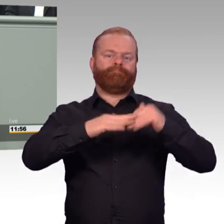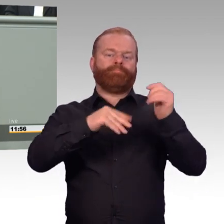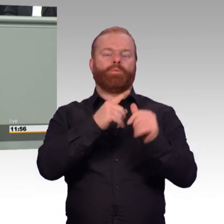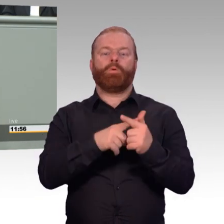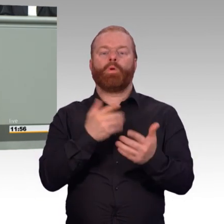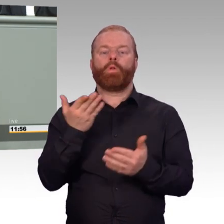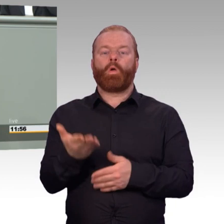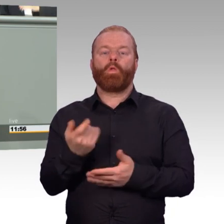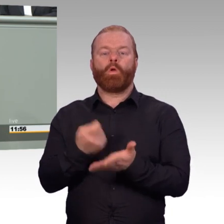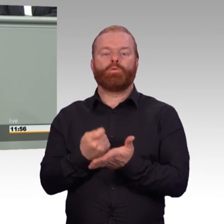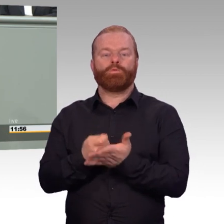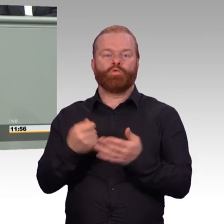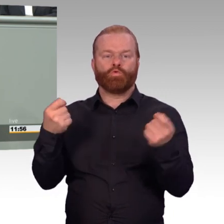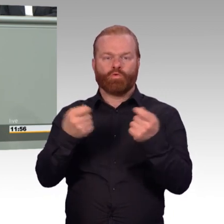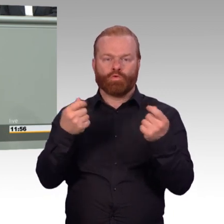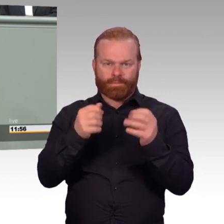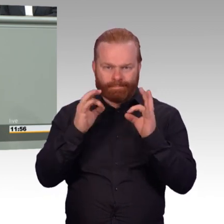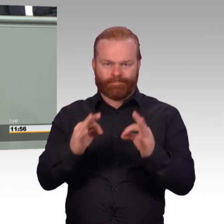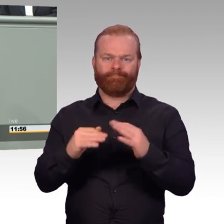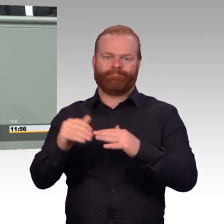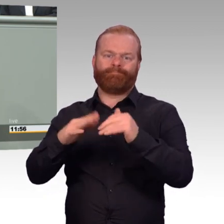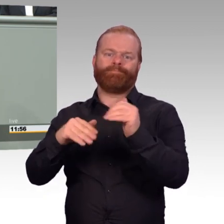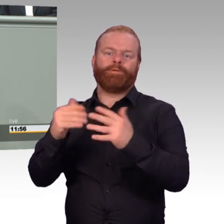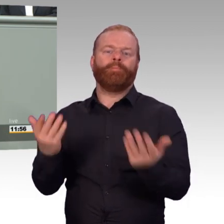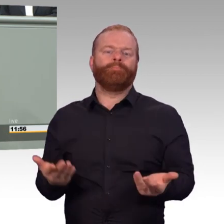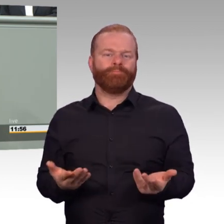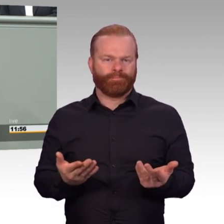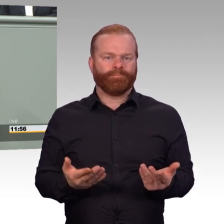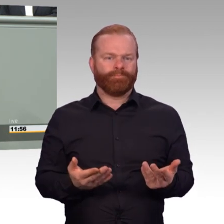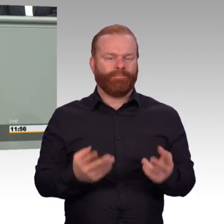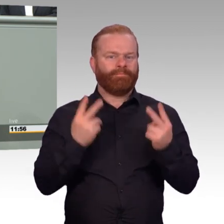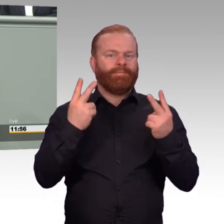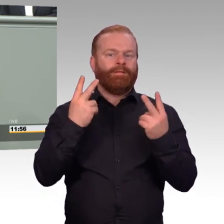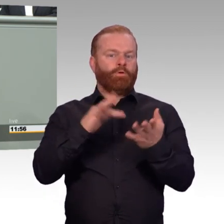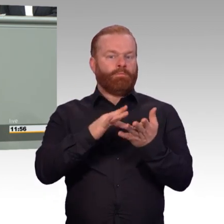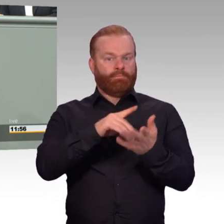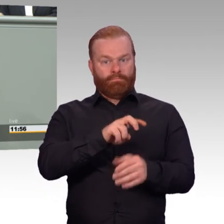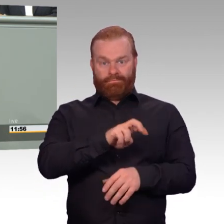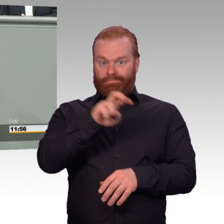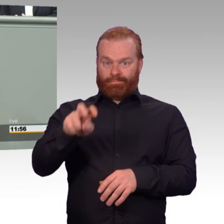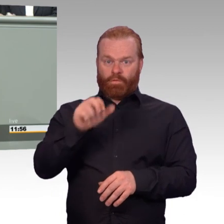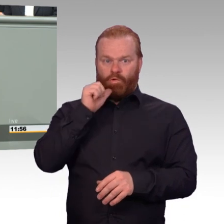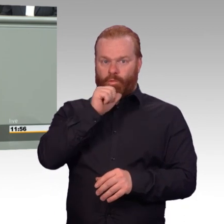Gerade für länger dienende Zeitsoldaten verbessern diese Fortschritte, die wir jetzt in der Berufsförderung haben,